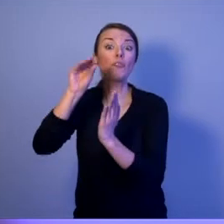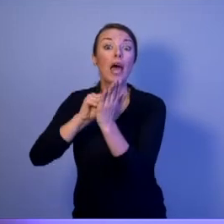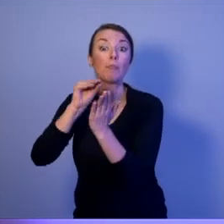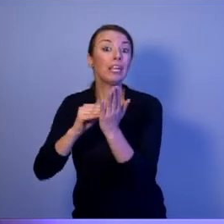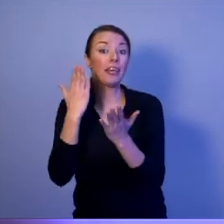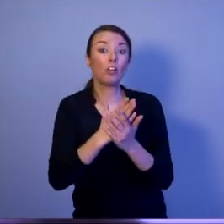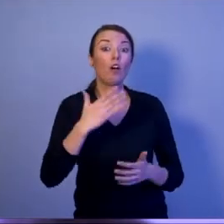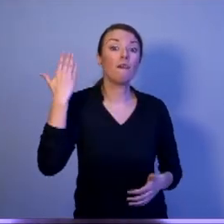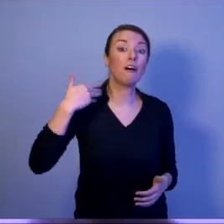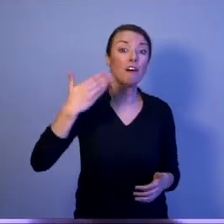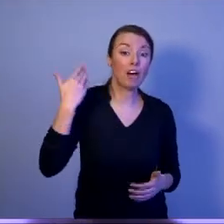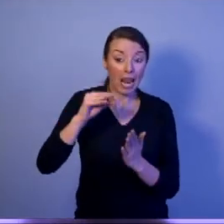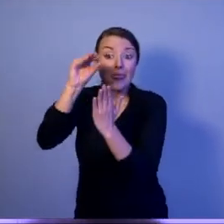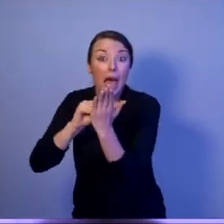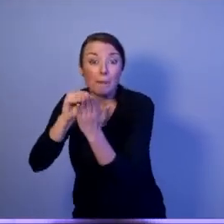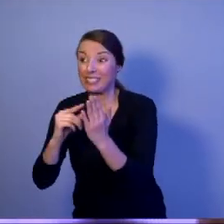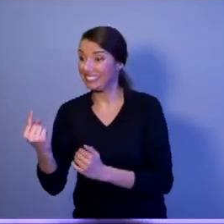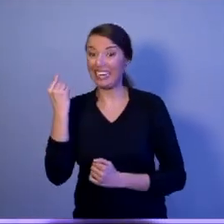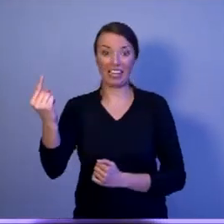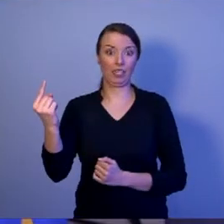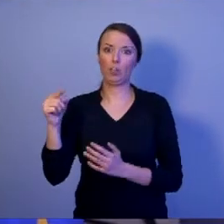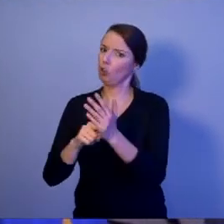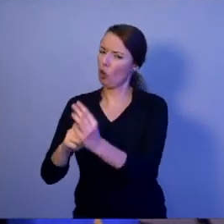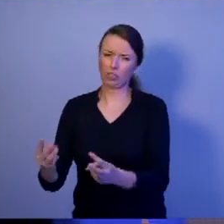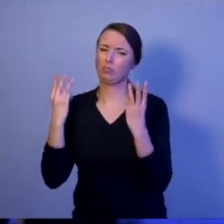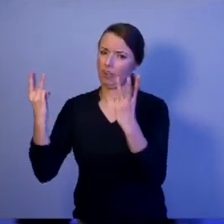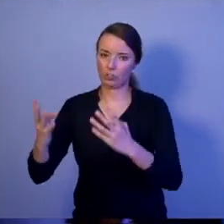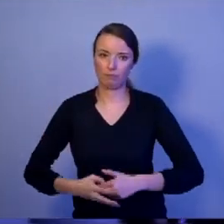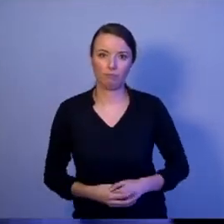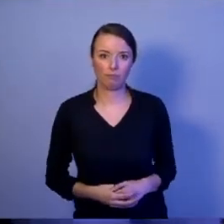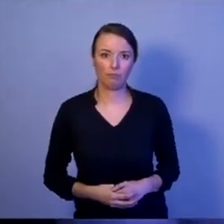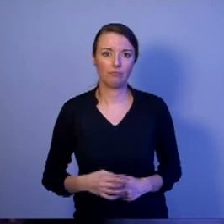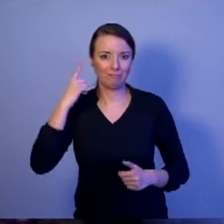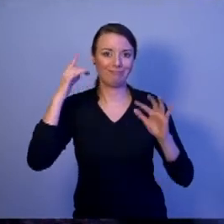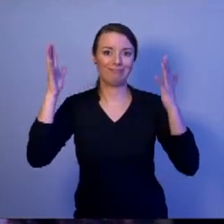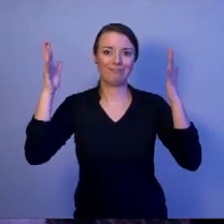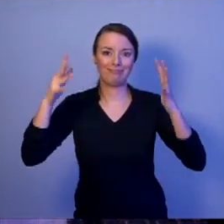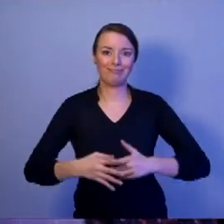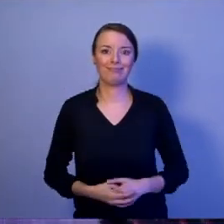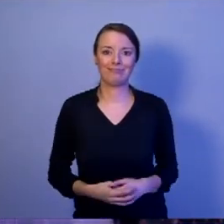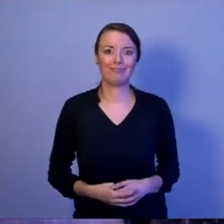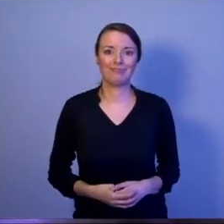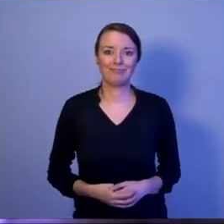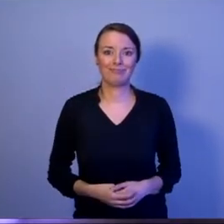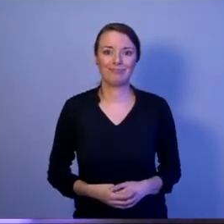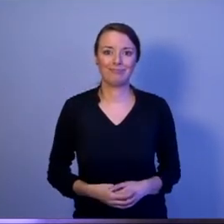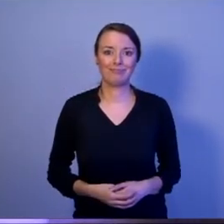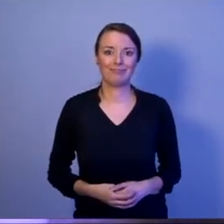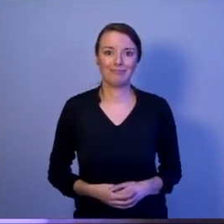[oklaski]